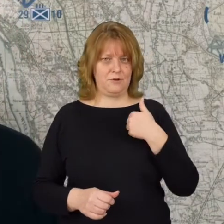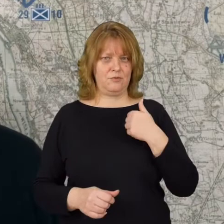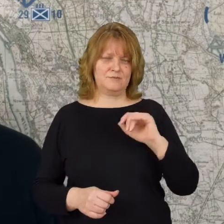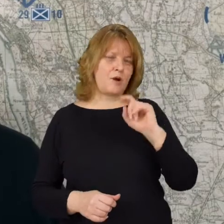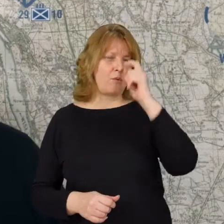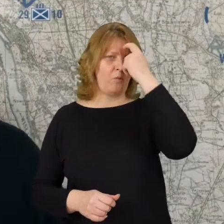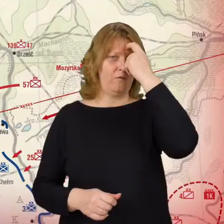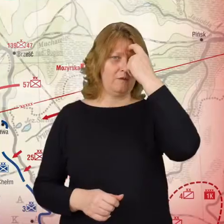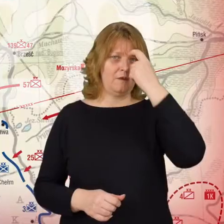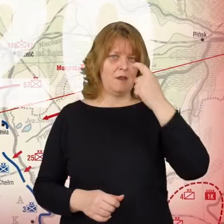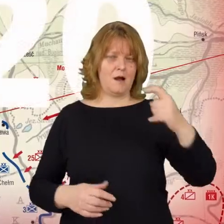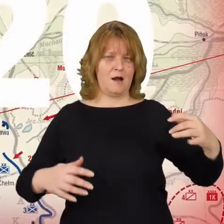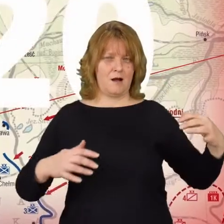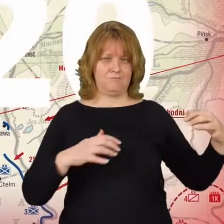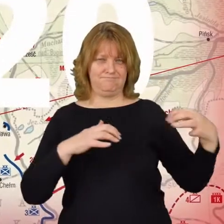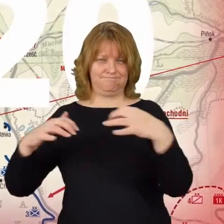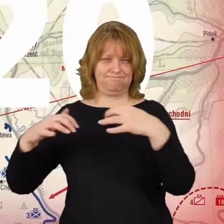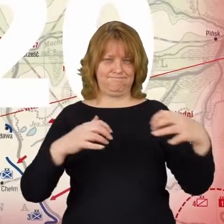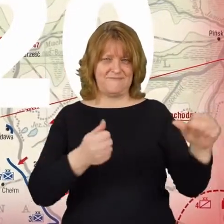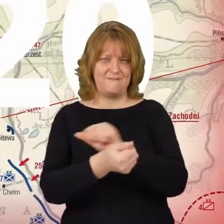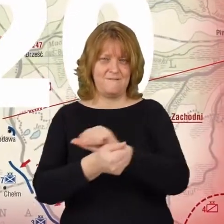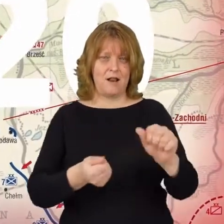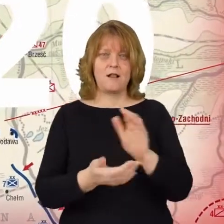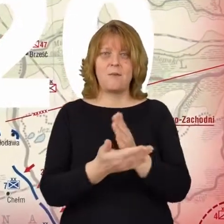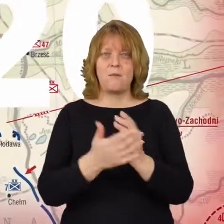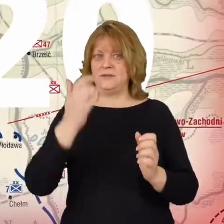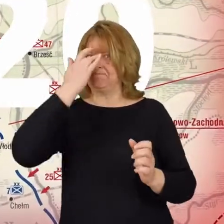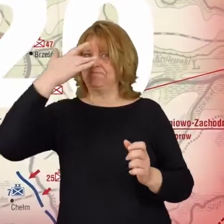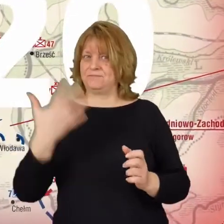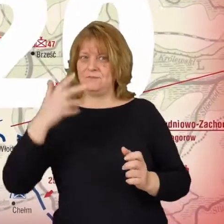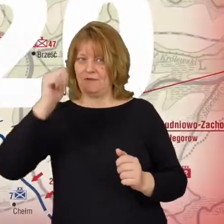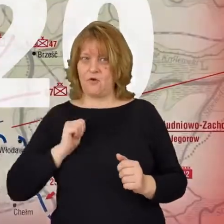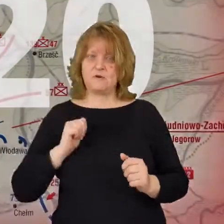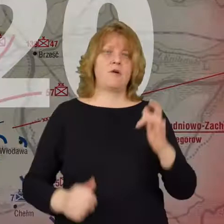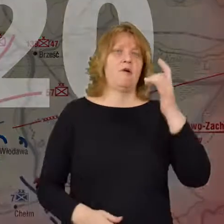generalnego starcia między armia czerwoną i armia polską.